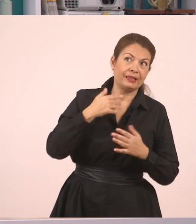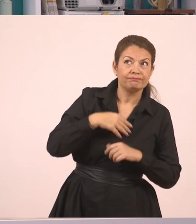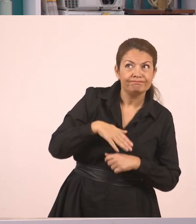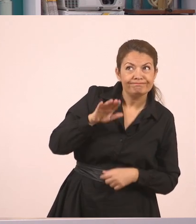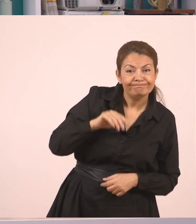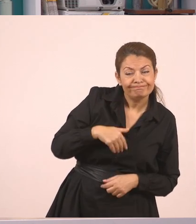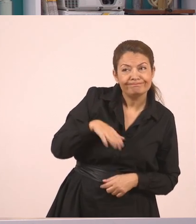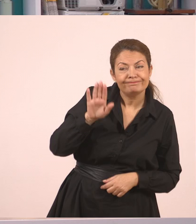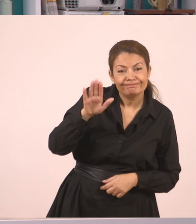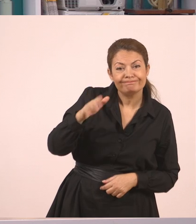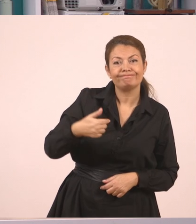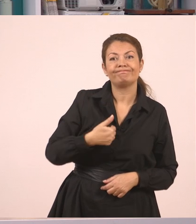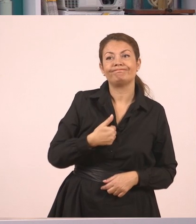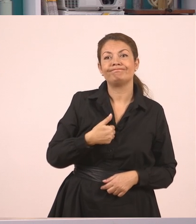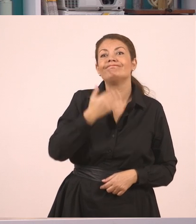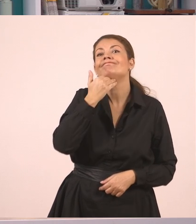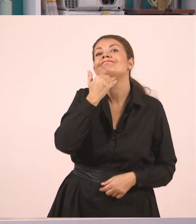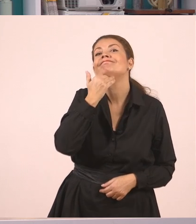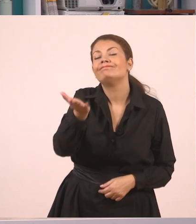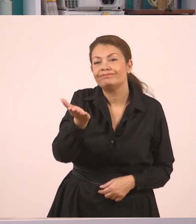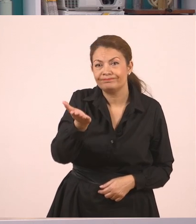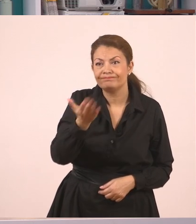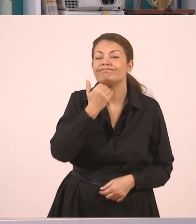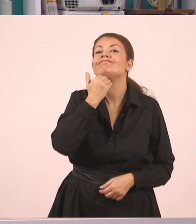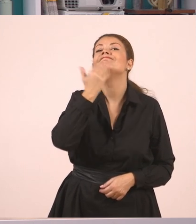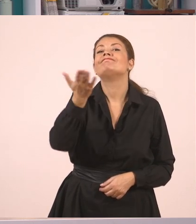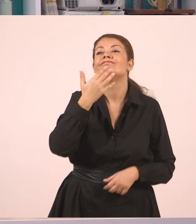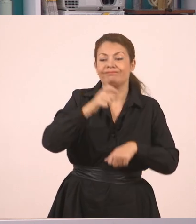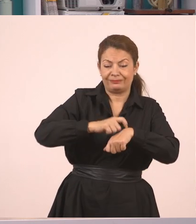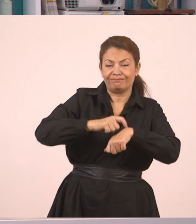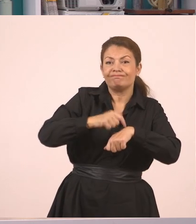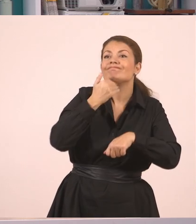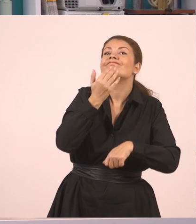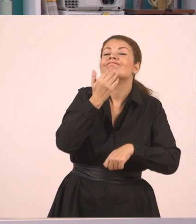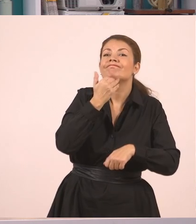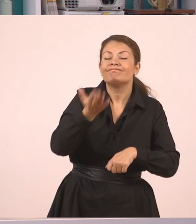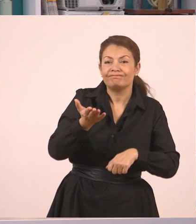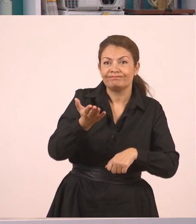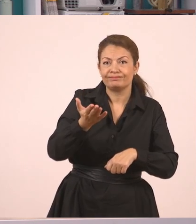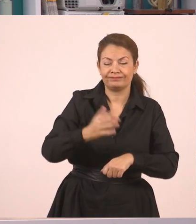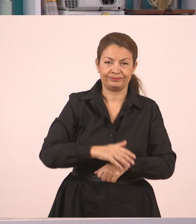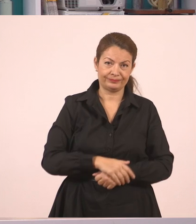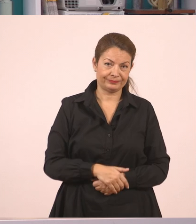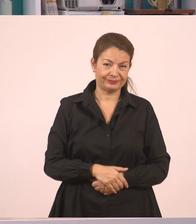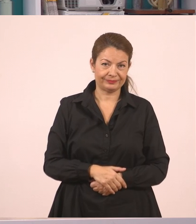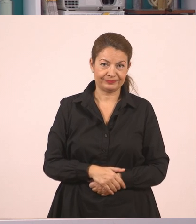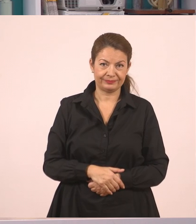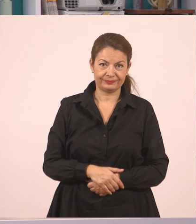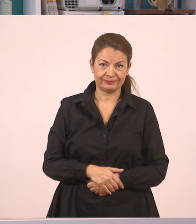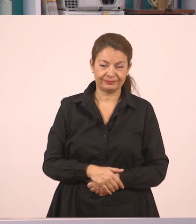"Κυρία, δεν μπορώ τώρα" κόμμα.